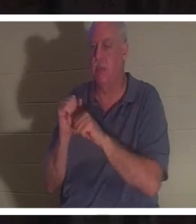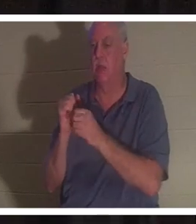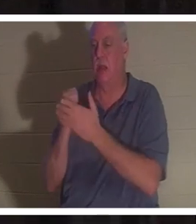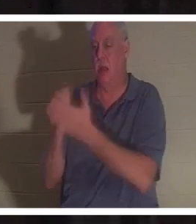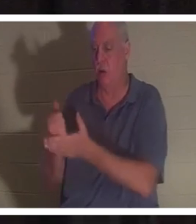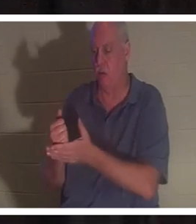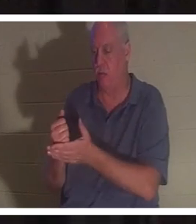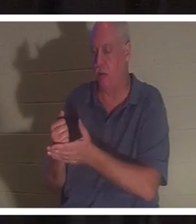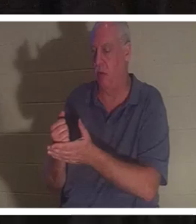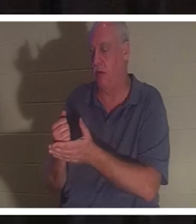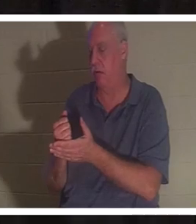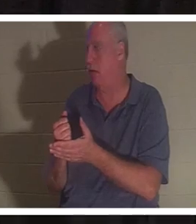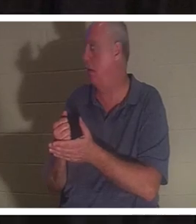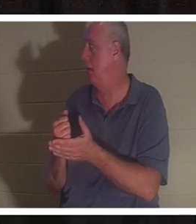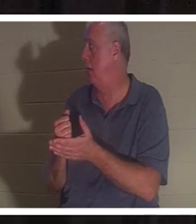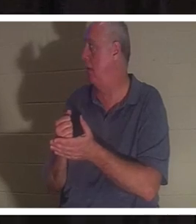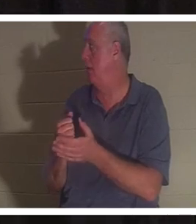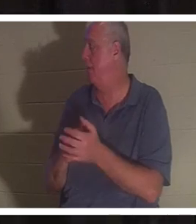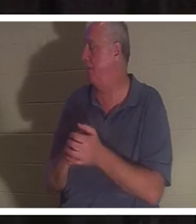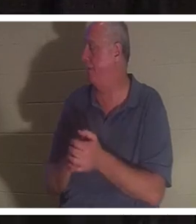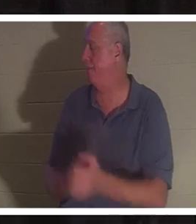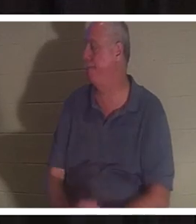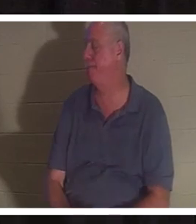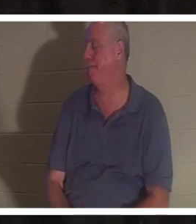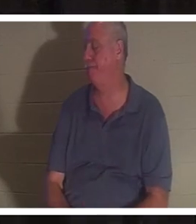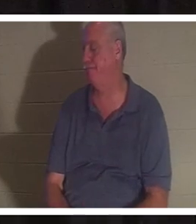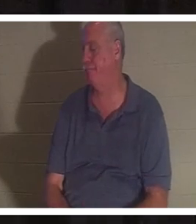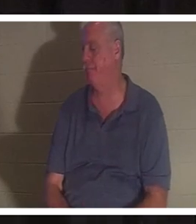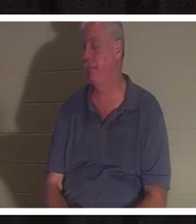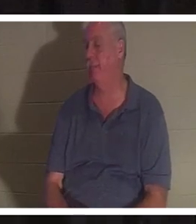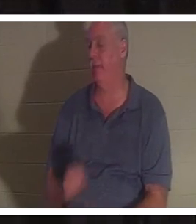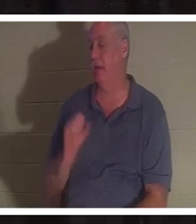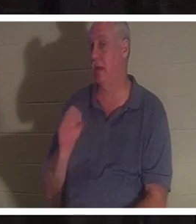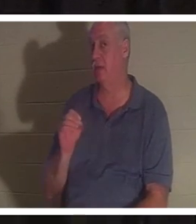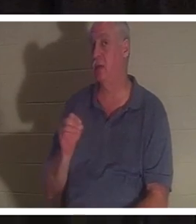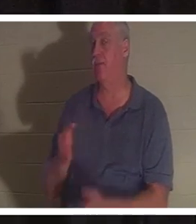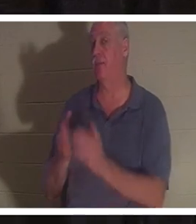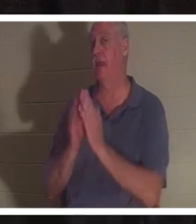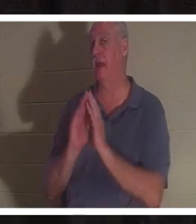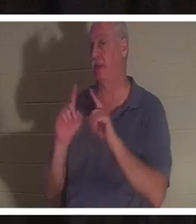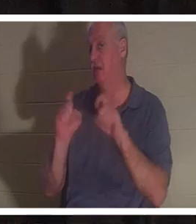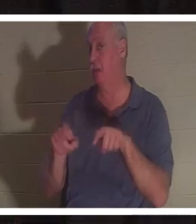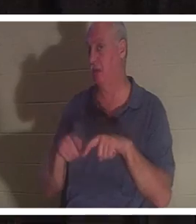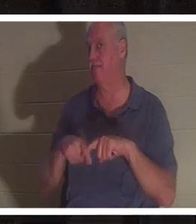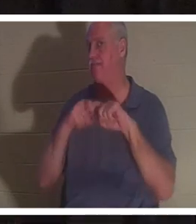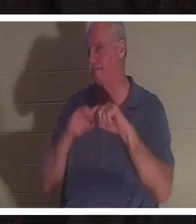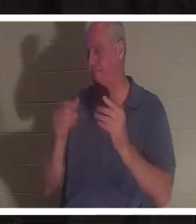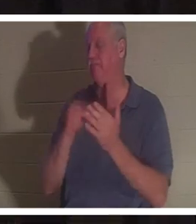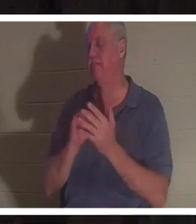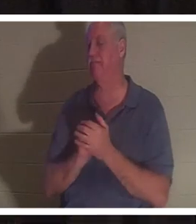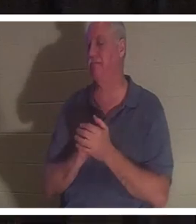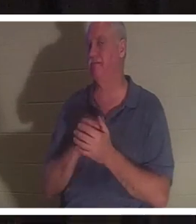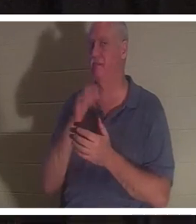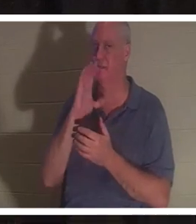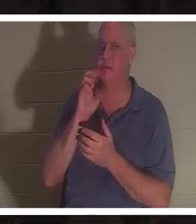darauf verzichtet, da bin ich mir sicher. Lassen Sie mich Ihnen eine Frage stellen. Machen Sie eine Pause. Ich werde etwas Wasser trinken. Beantworten Sie